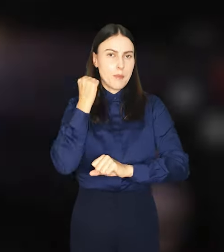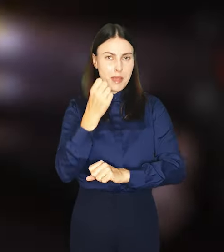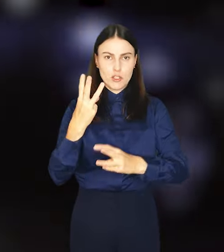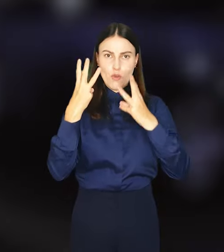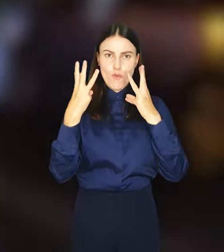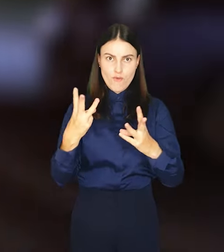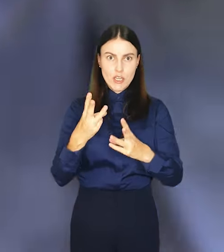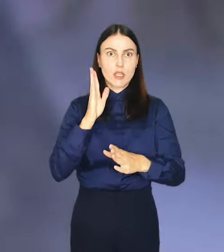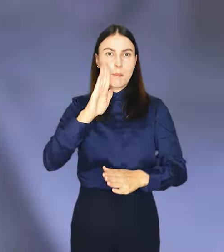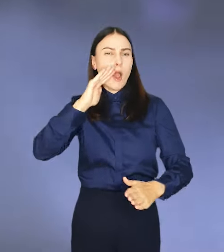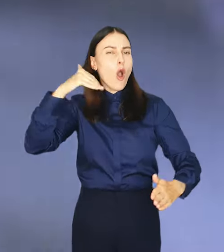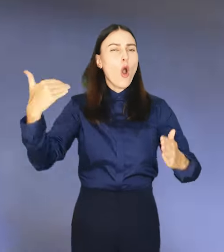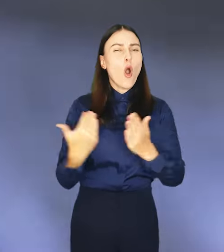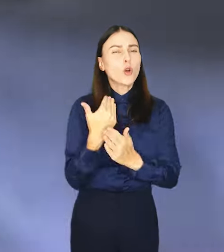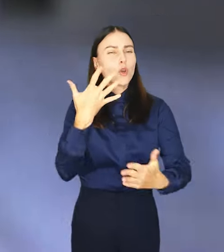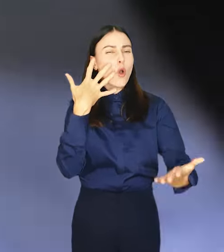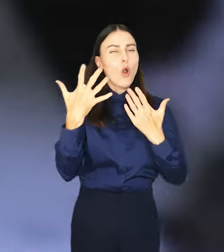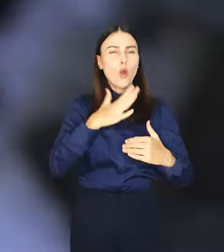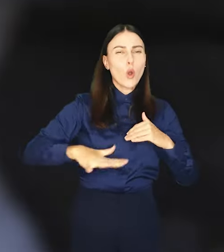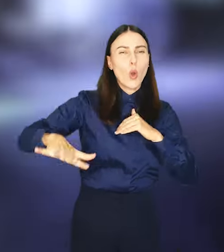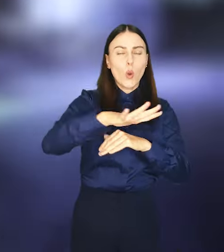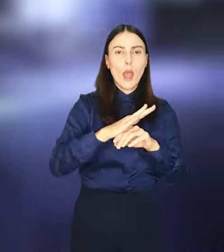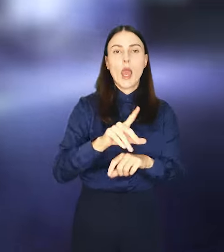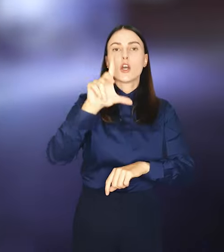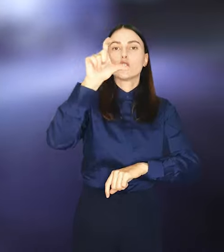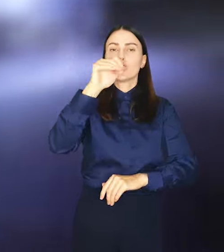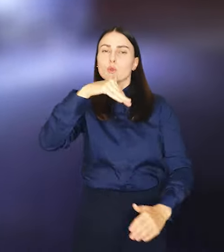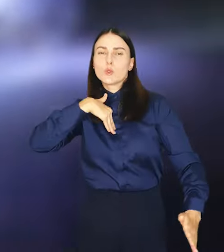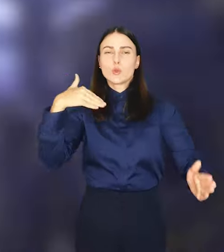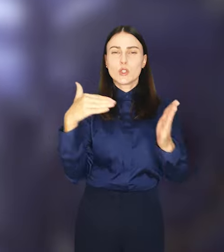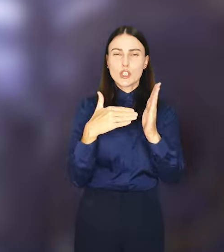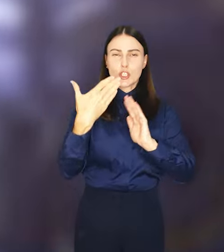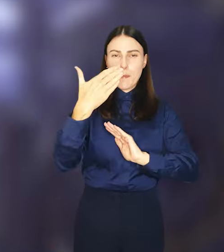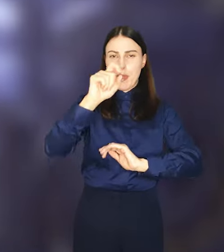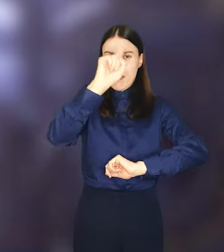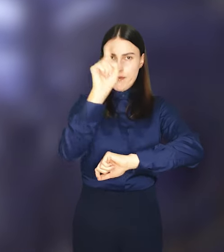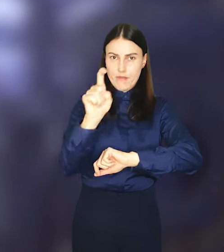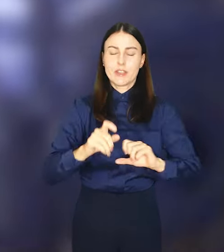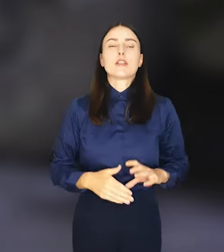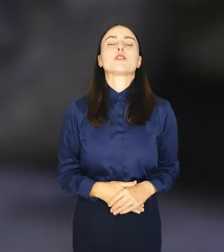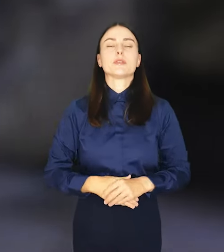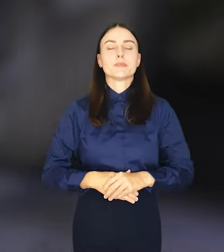ramach której odnowionych będzie nawierzchnia o powierzchni 200 tys. m2